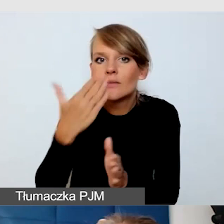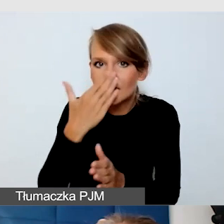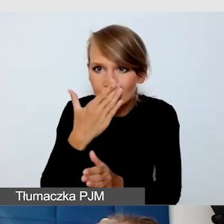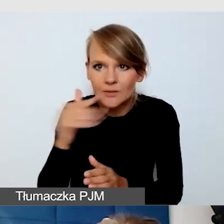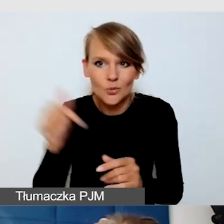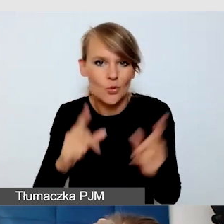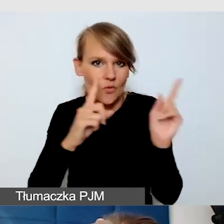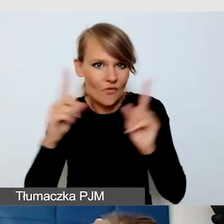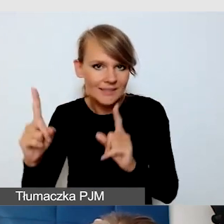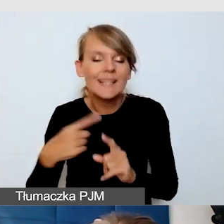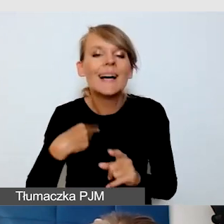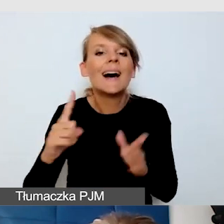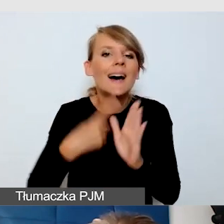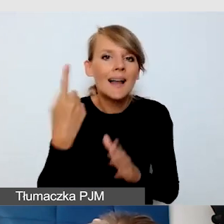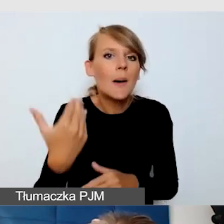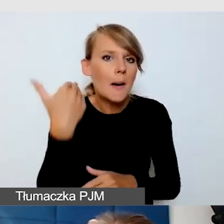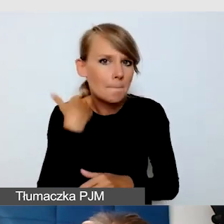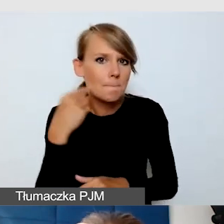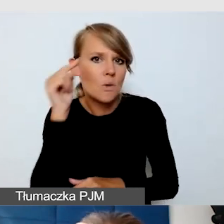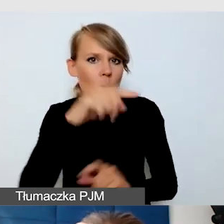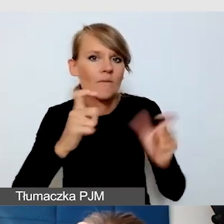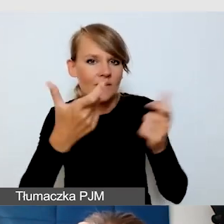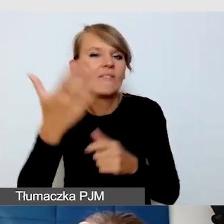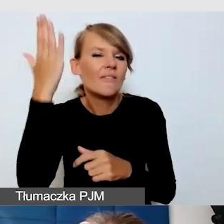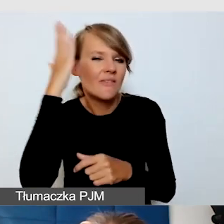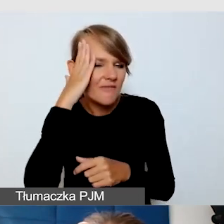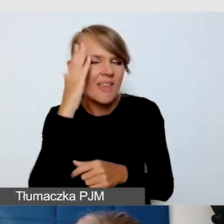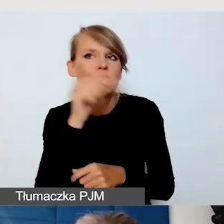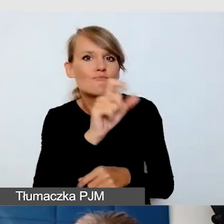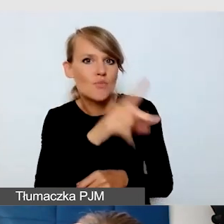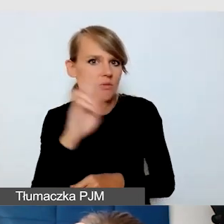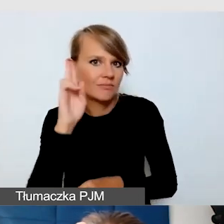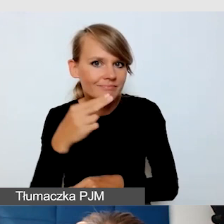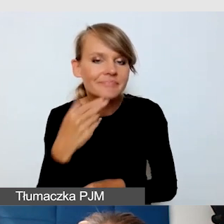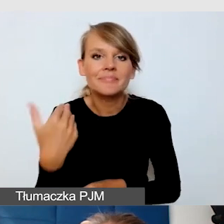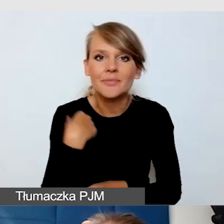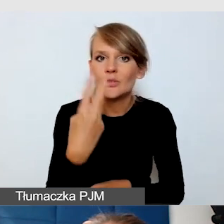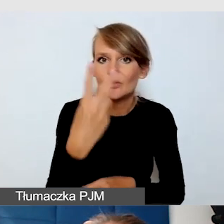na którym wiedziałam, że jest osoba, która nie słyszy. Było dwóch tłumaczy języka migowego.